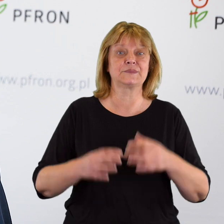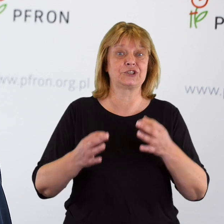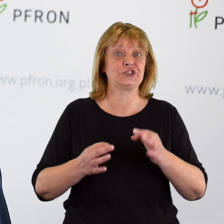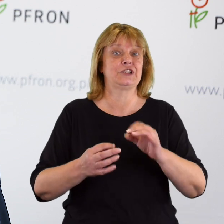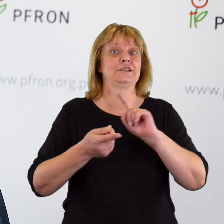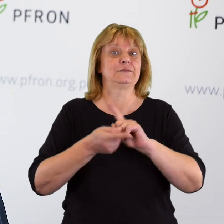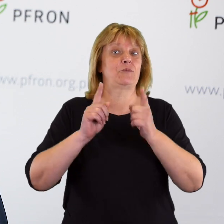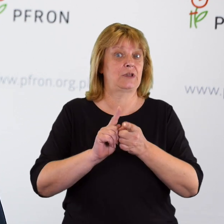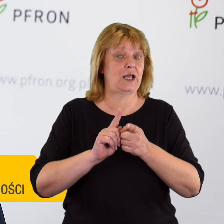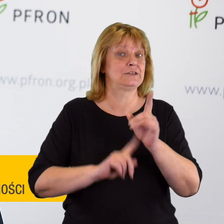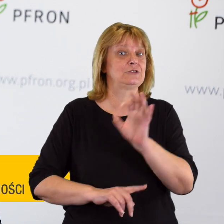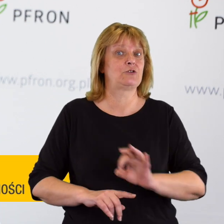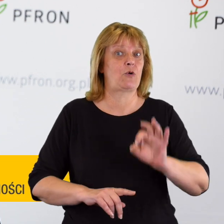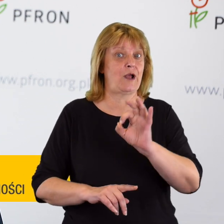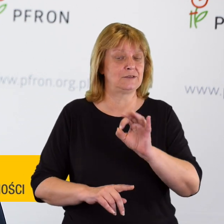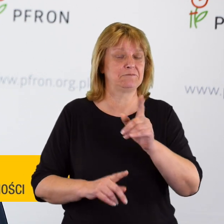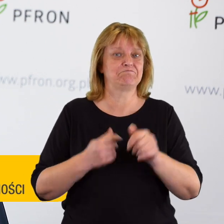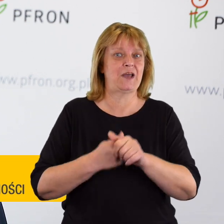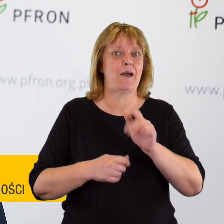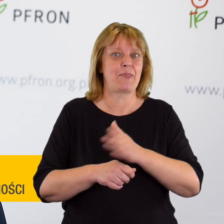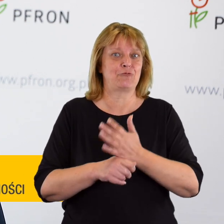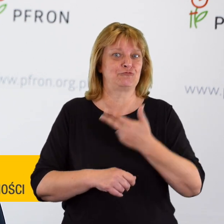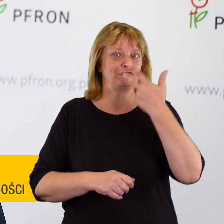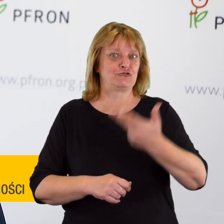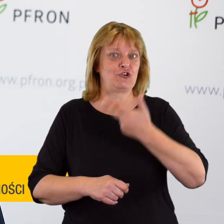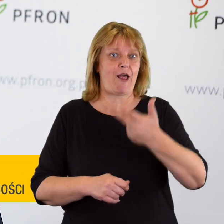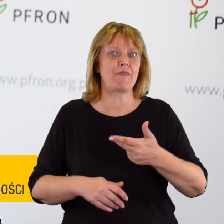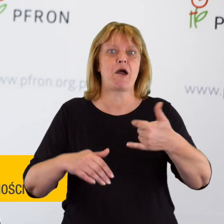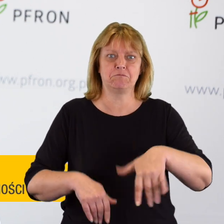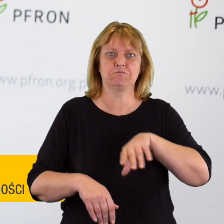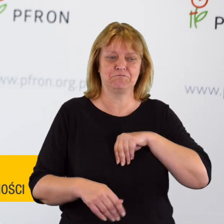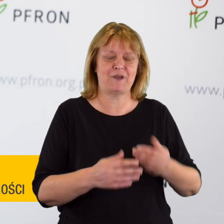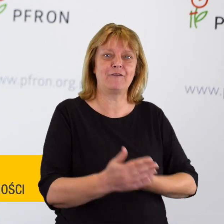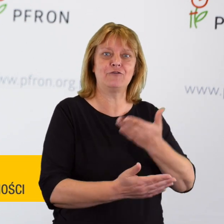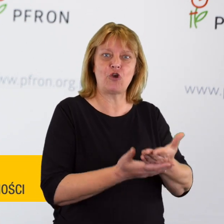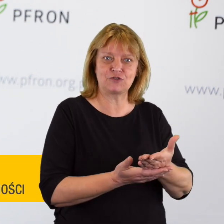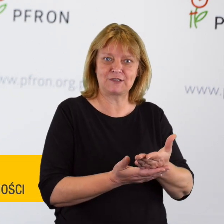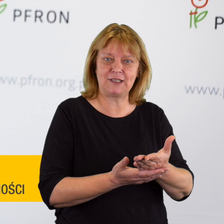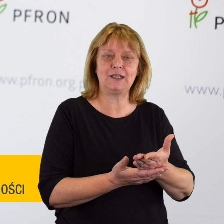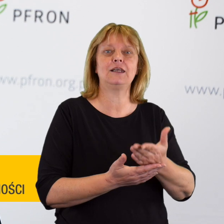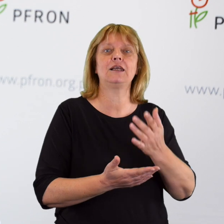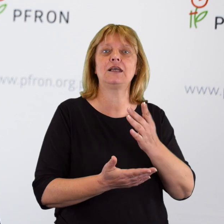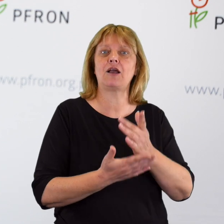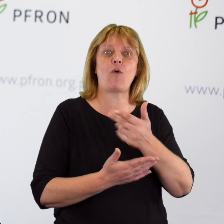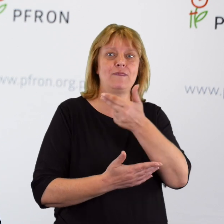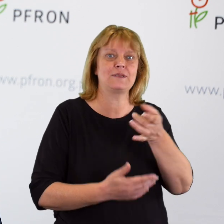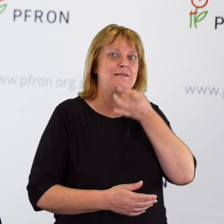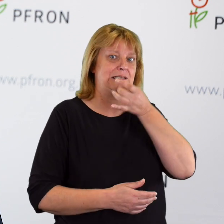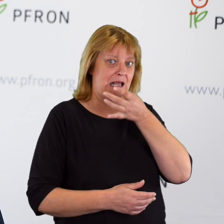Spotkaliśmy się w trzecią rocznicę możliwości składania wniosków, czyli uruchomienia postępowania skargowego.